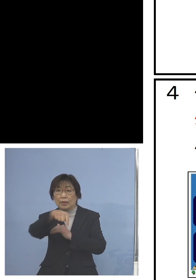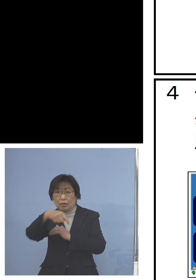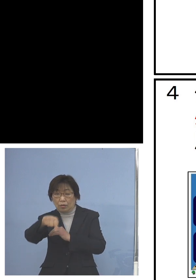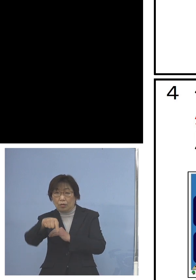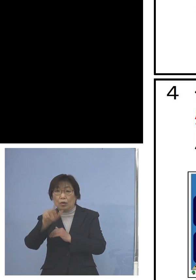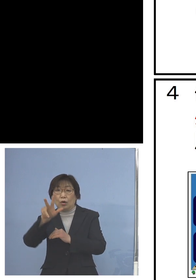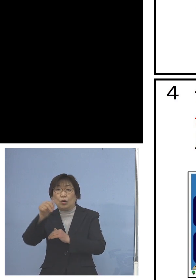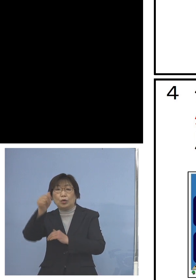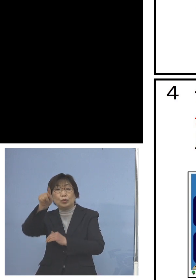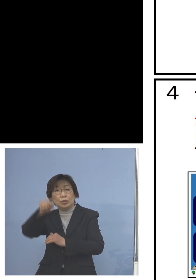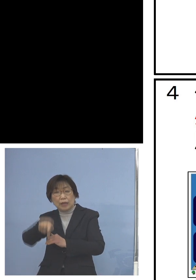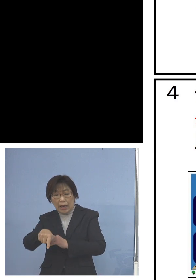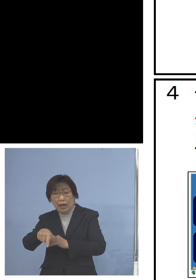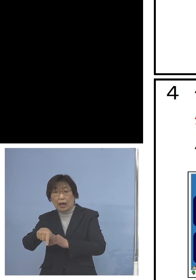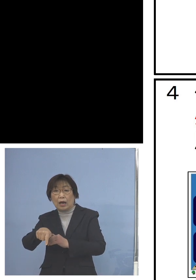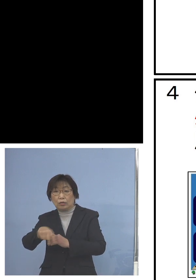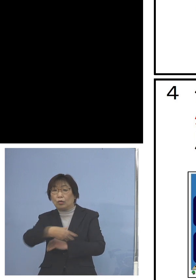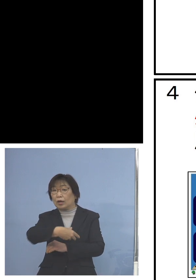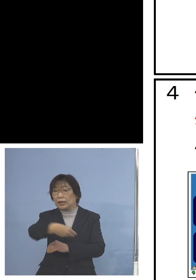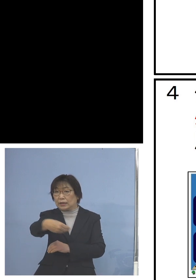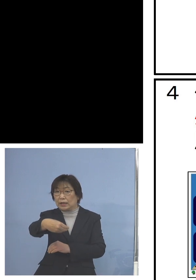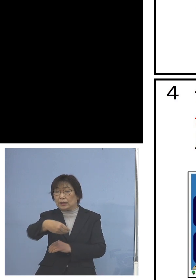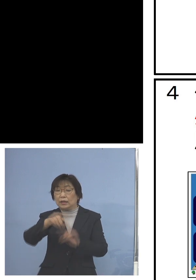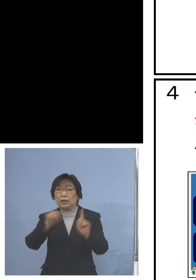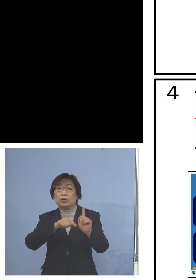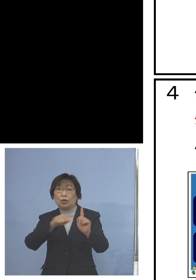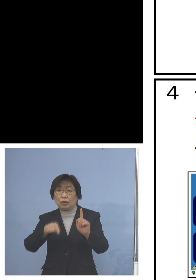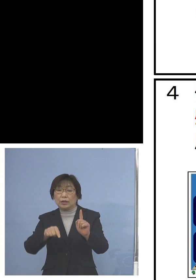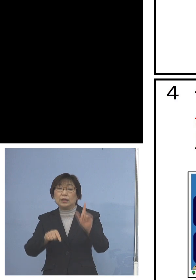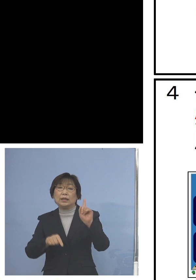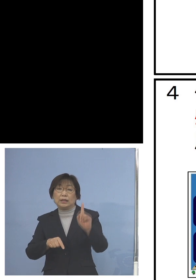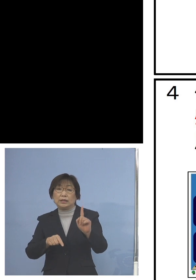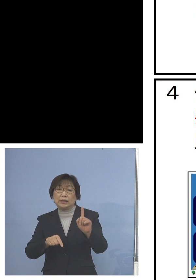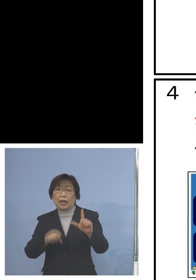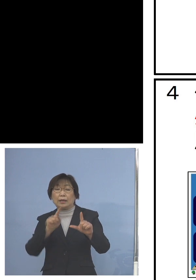原則1人1台タブレット型端末 モバイルルーターについては